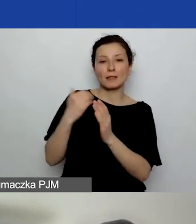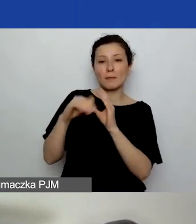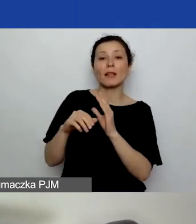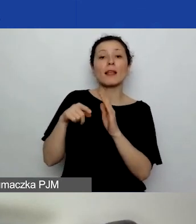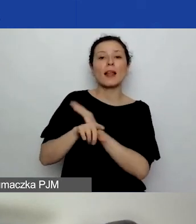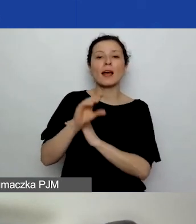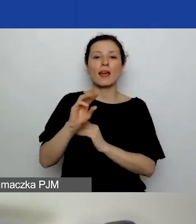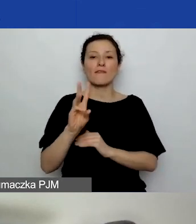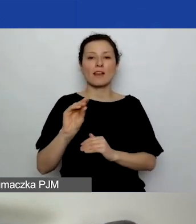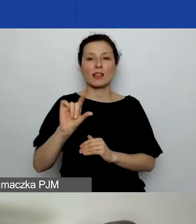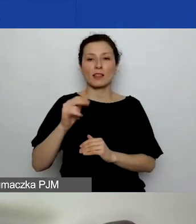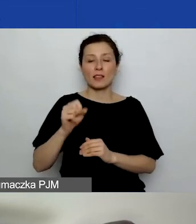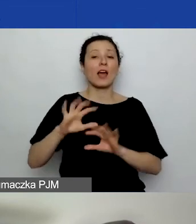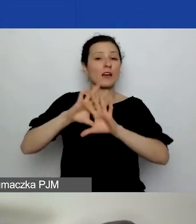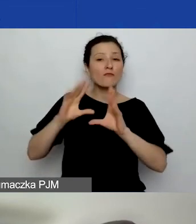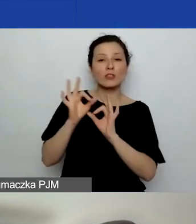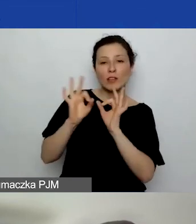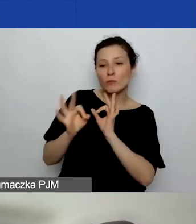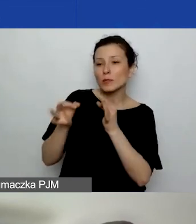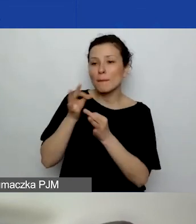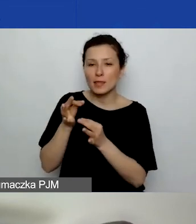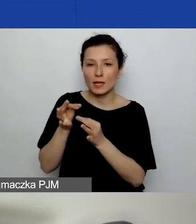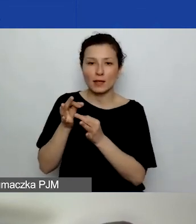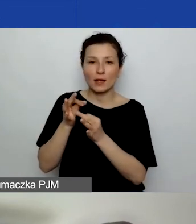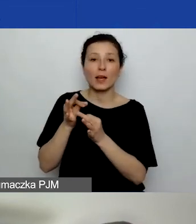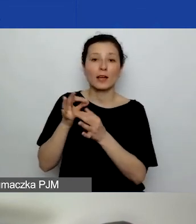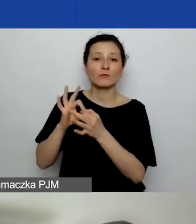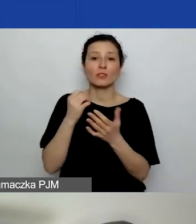Wszystkie informacje, wszystkie pytania w sprawie generatora